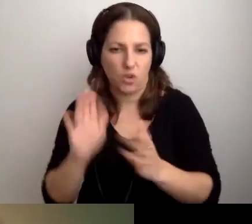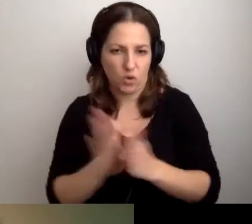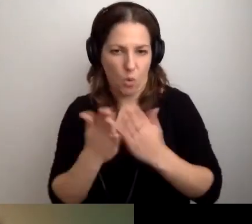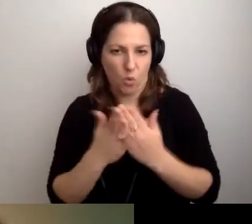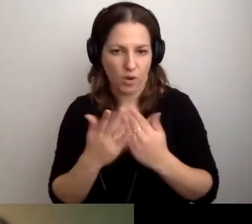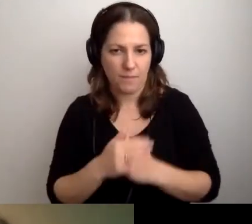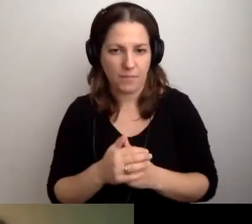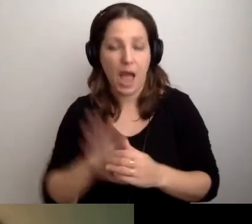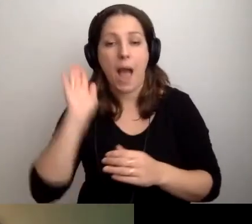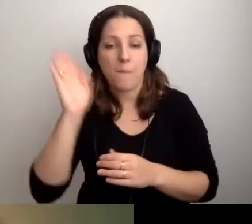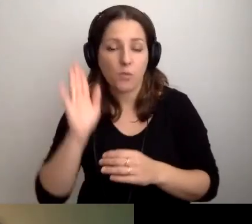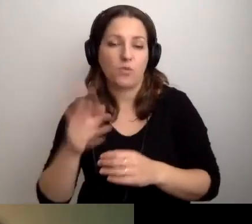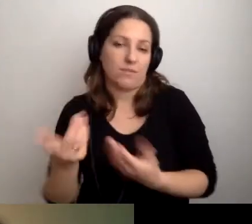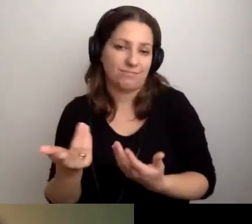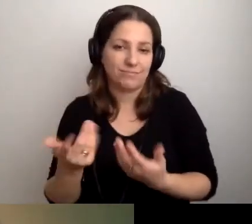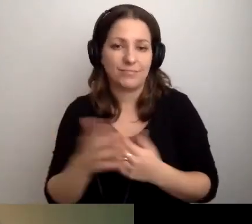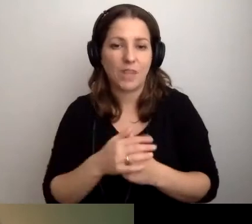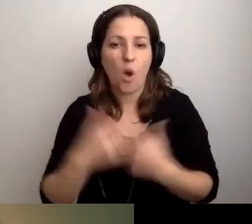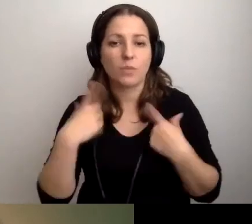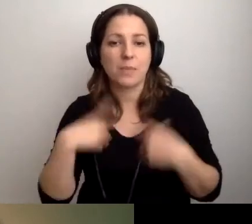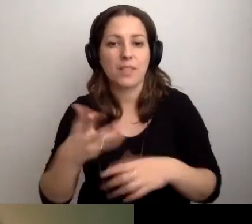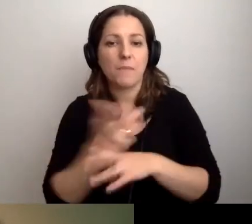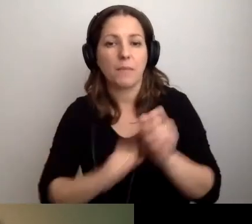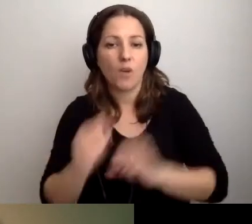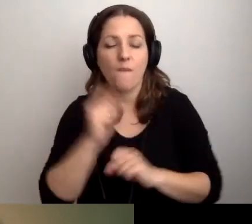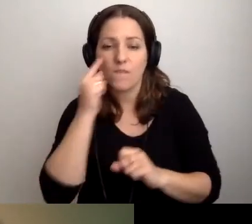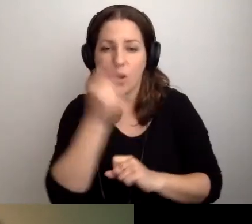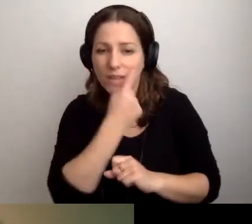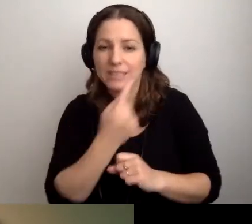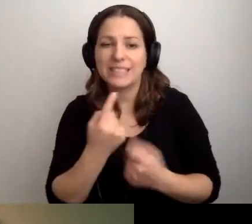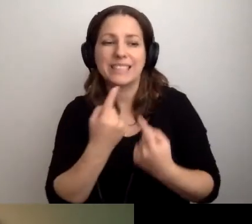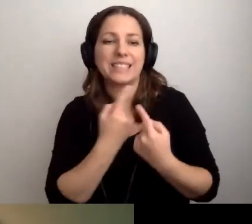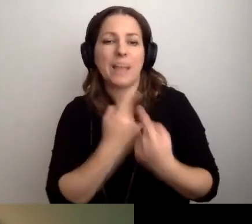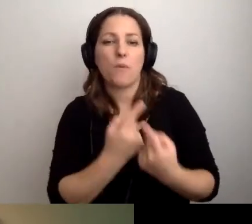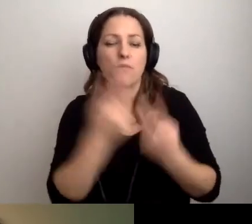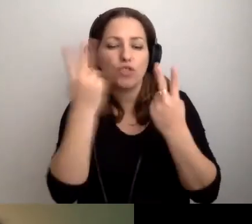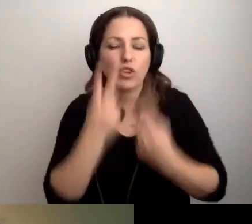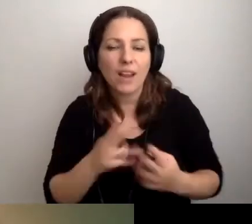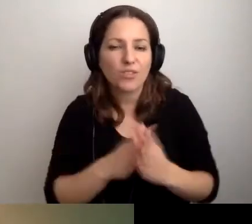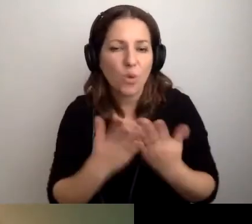Potem oczywiście nie ma mowy, w przypadku osoby z niepełnosprawnością wzroku, o samodzielnym przeczytaniu książki.